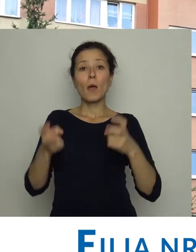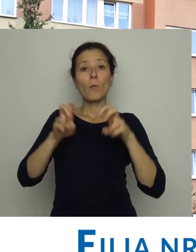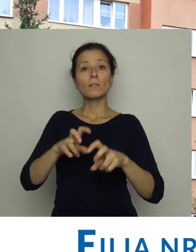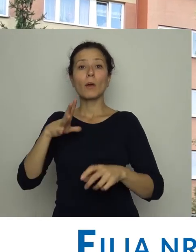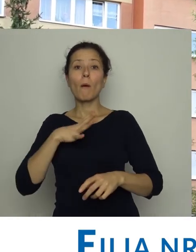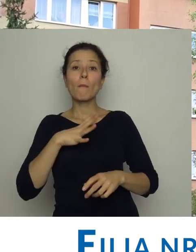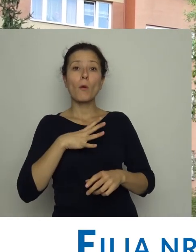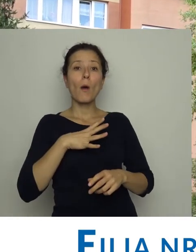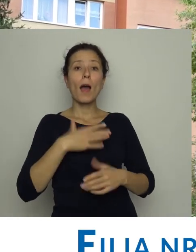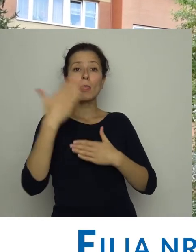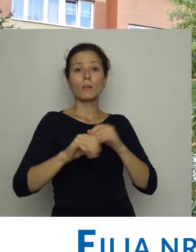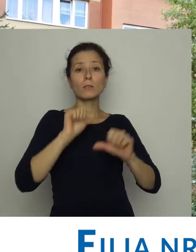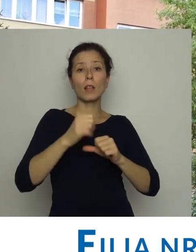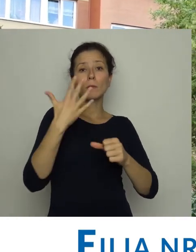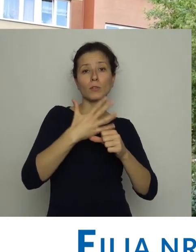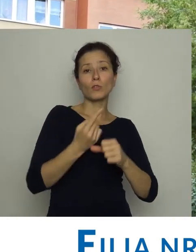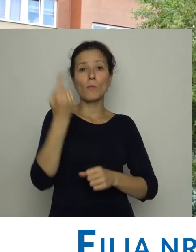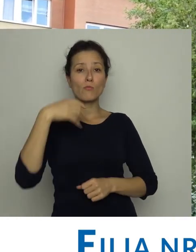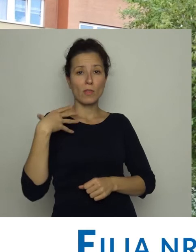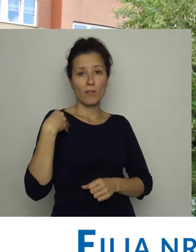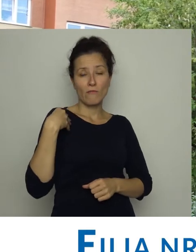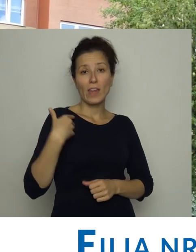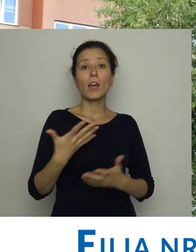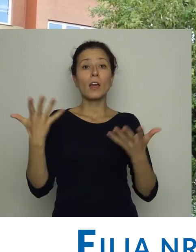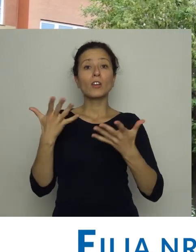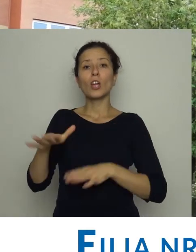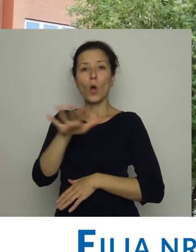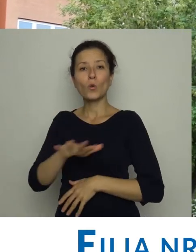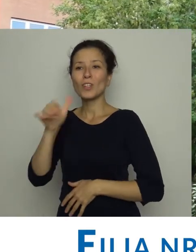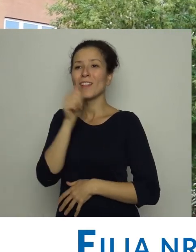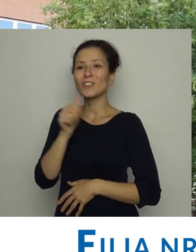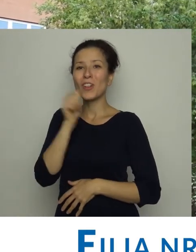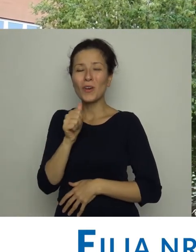Powstała pod koniec lat 50 ubiegłego wieku i mieściła się na os. Zielonym w Nowej Hucie